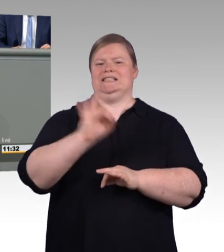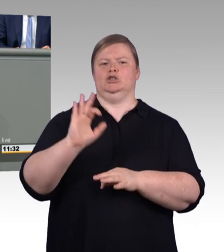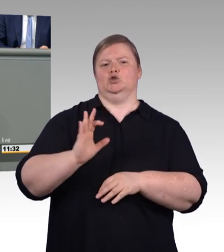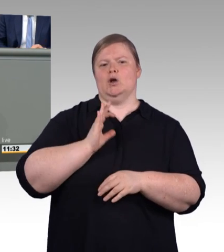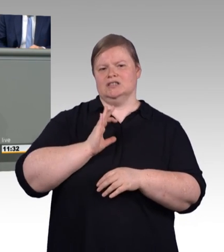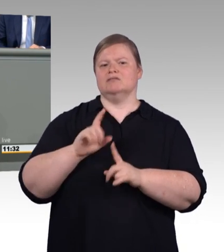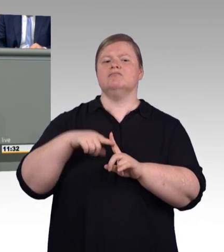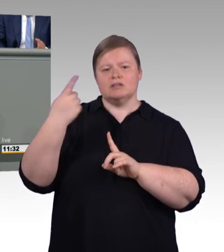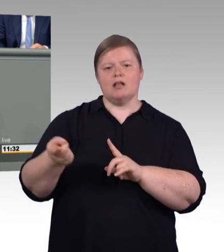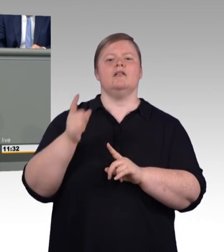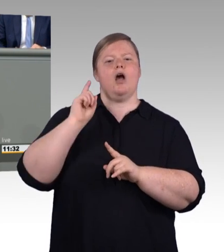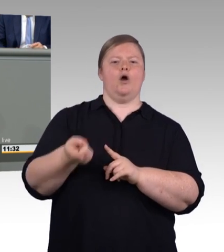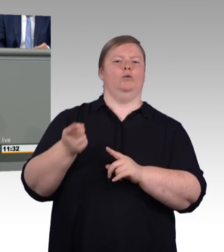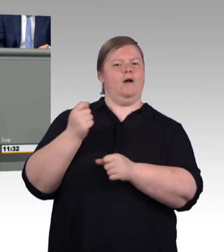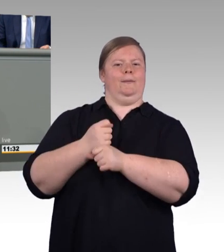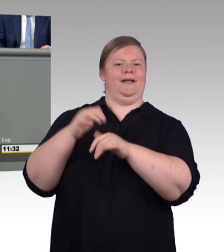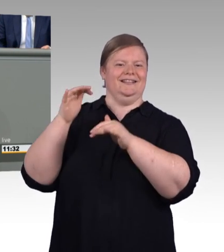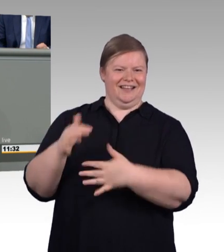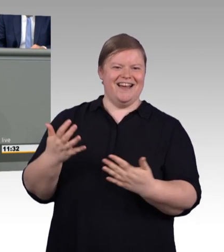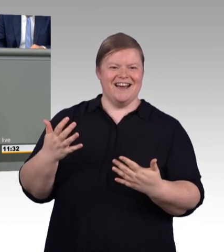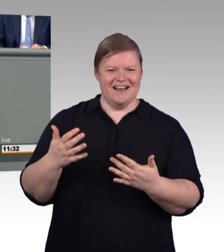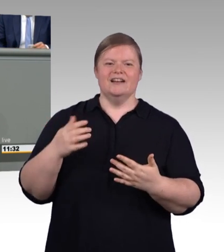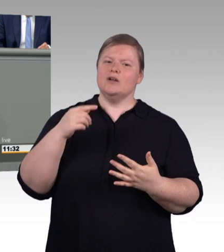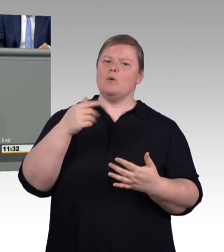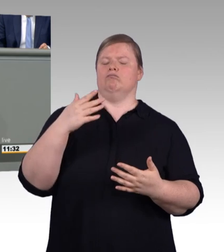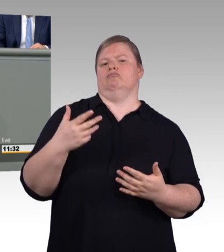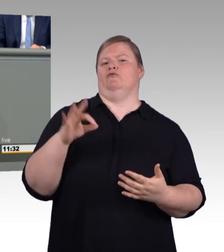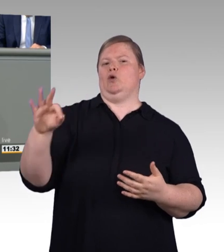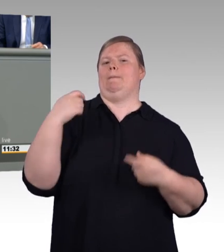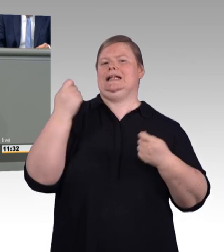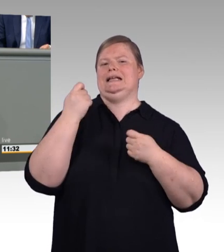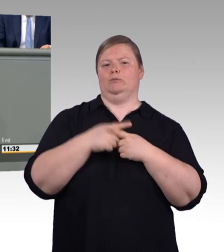in Führungspositionen eines Unternehmens oder eben auch zum eigenen Meisterbetrieb.